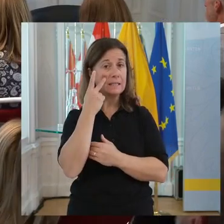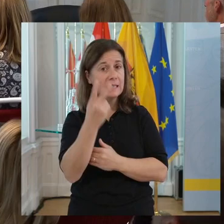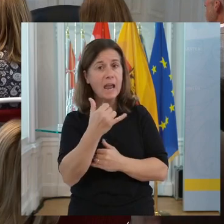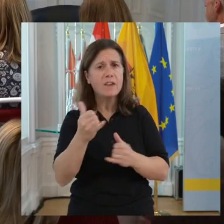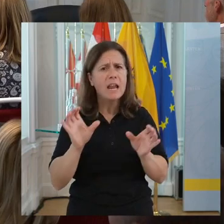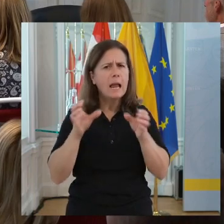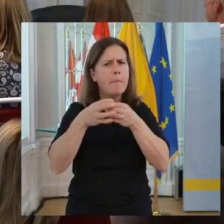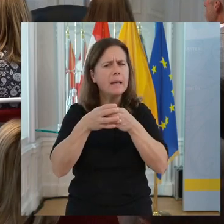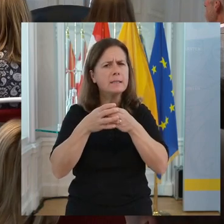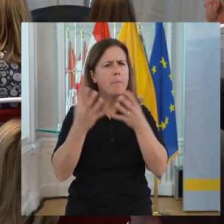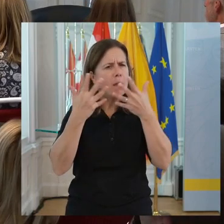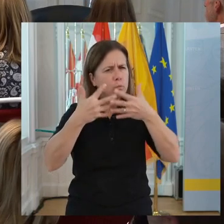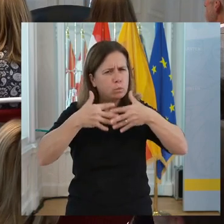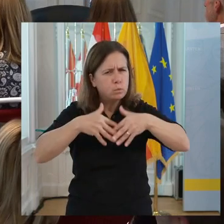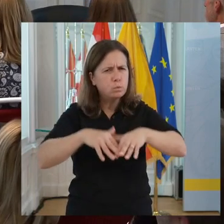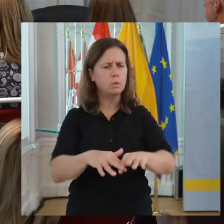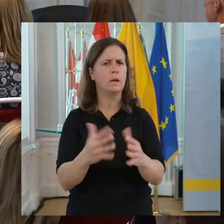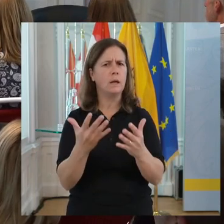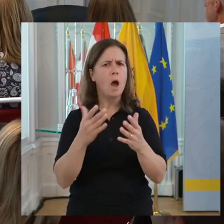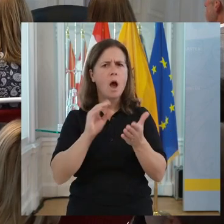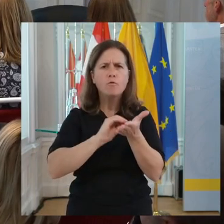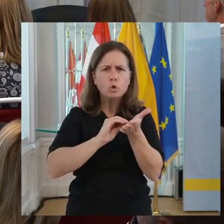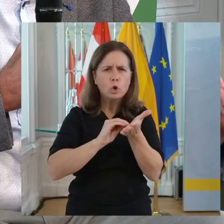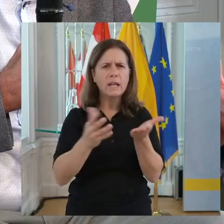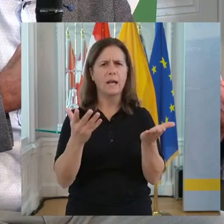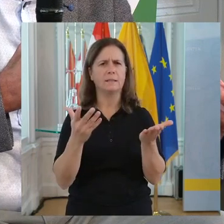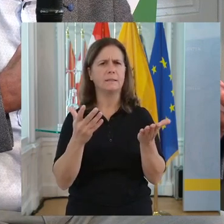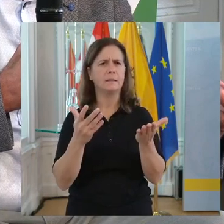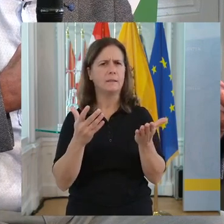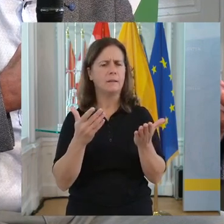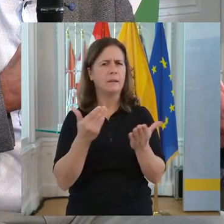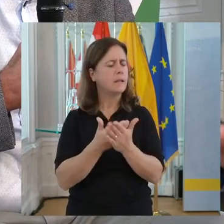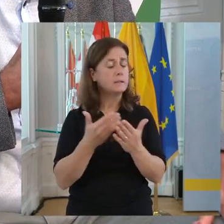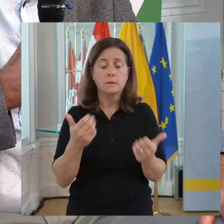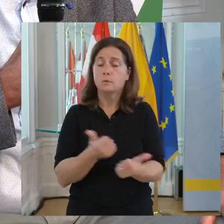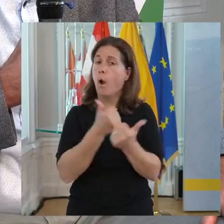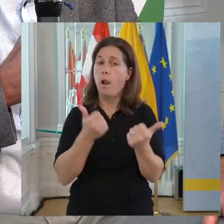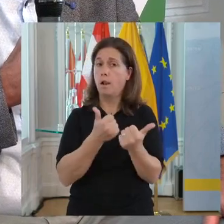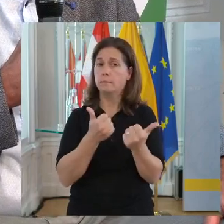Ich sehe, wie das gemeinsame Miteinander funktioniert. Das ist wunderbar!